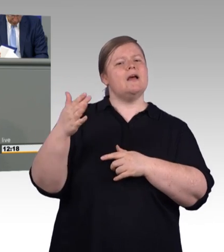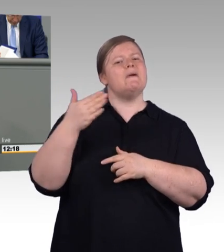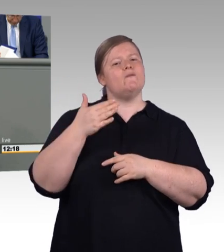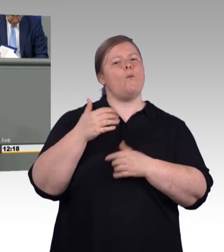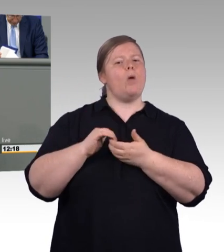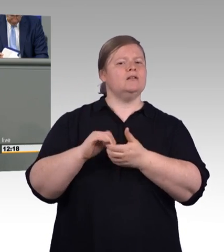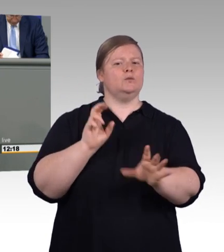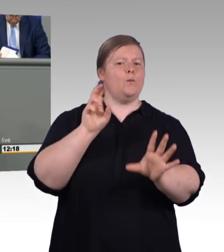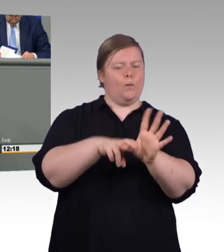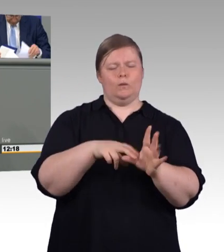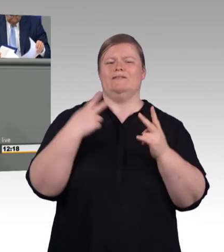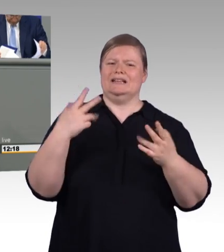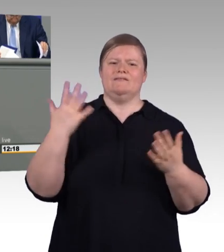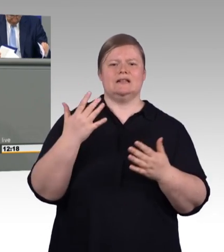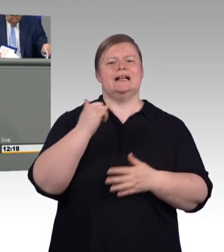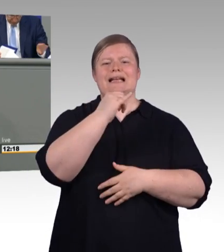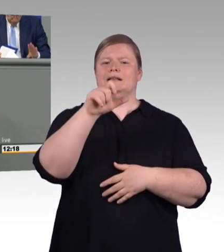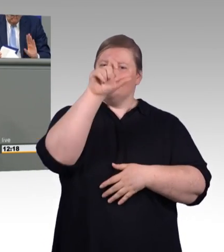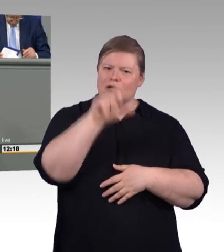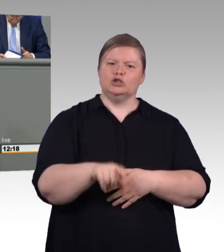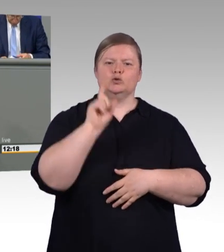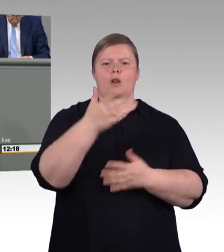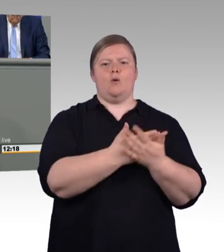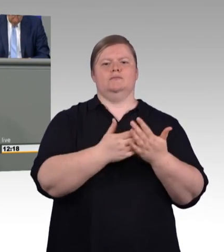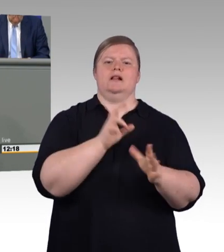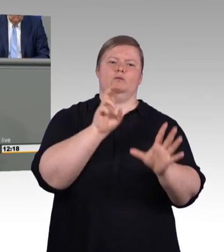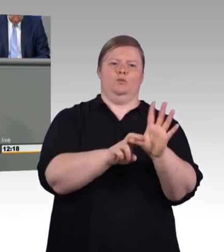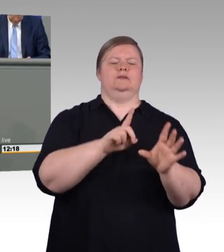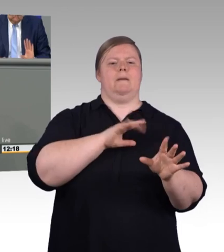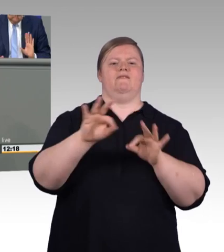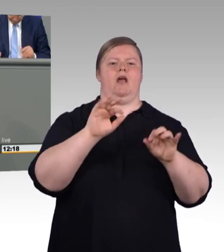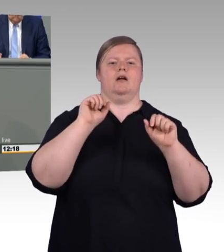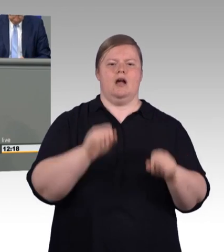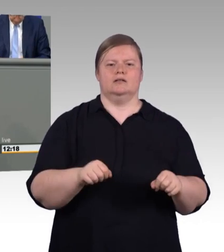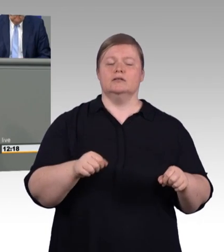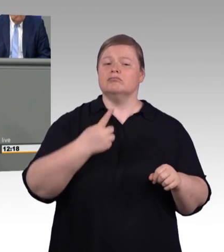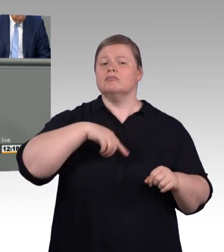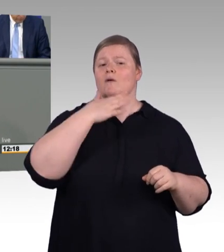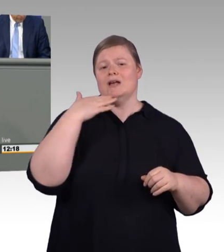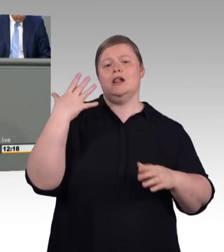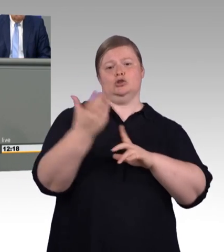Am 01.08. wird das Bafög kräftig erhöht. Die Berufsausbildungsbeihilfen und das Ausbildungsgeld werden auch erhöht.